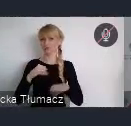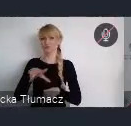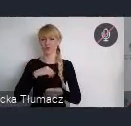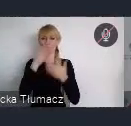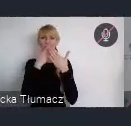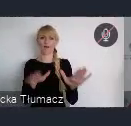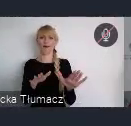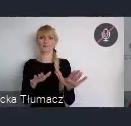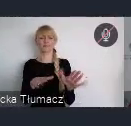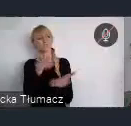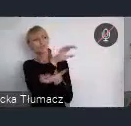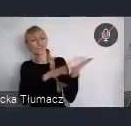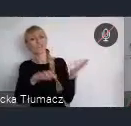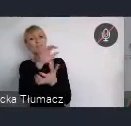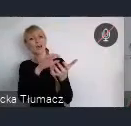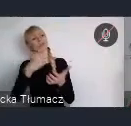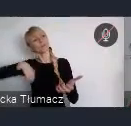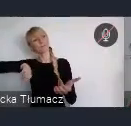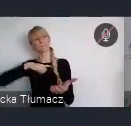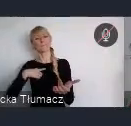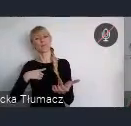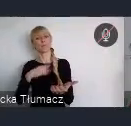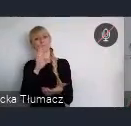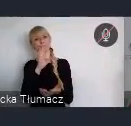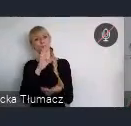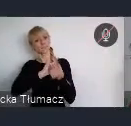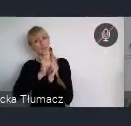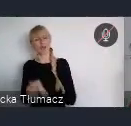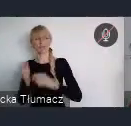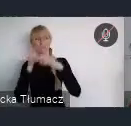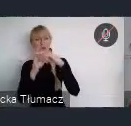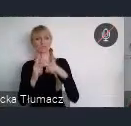pozytywnych zmian, jakie państwo, jako włodarze